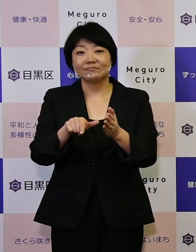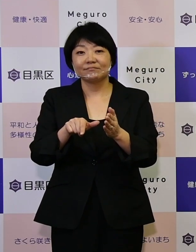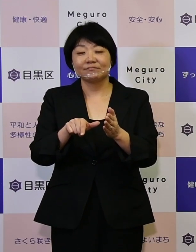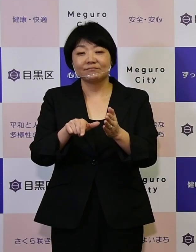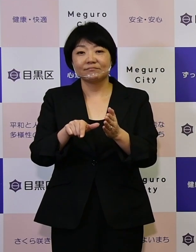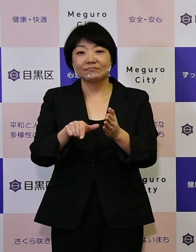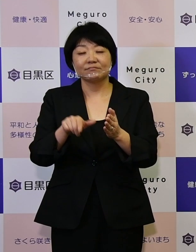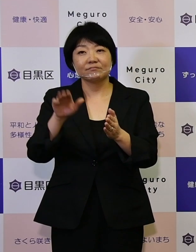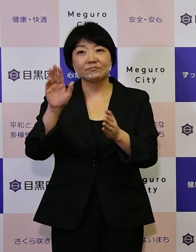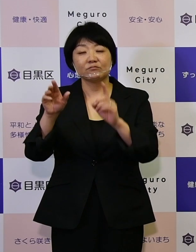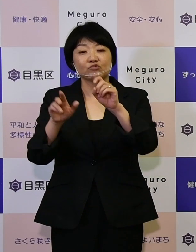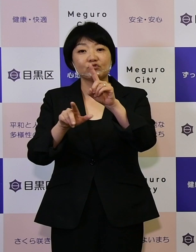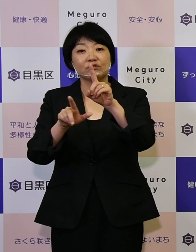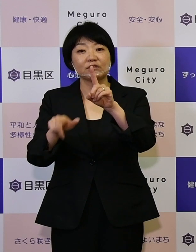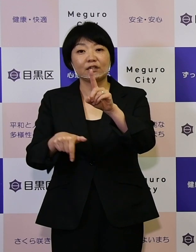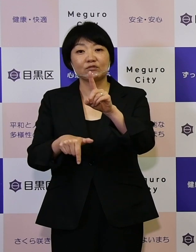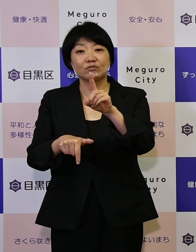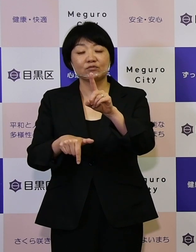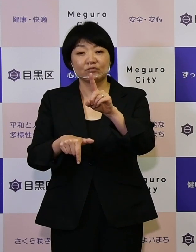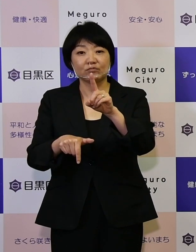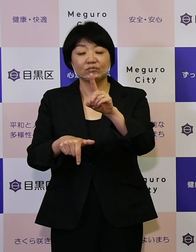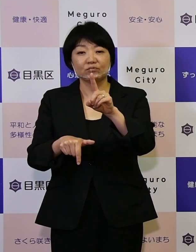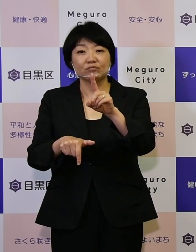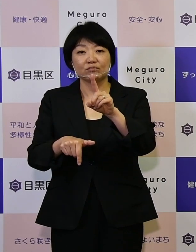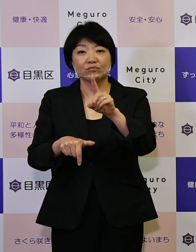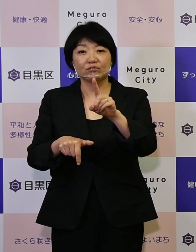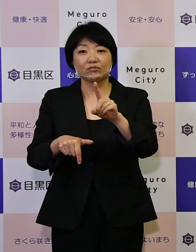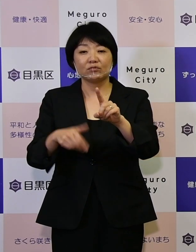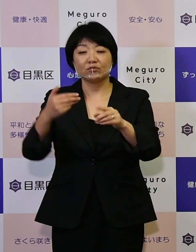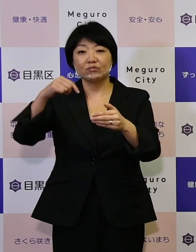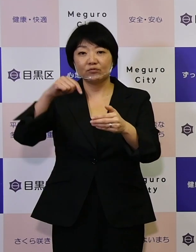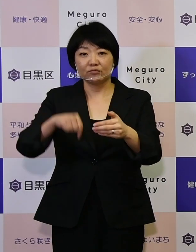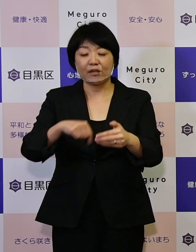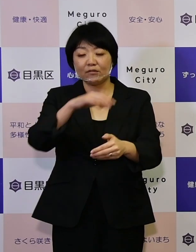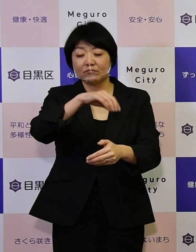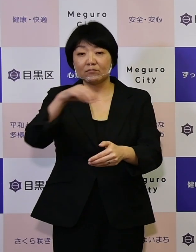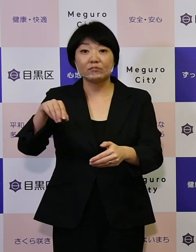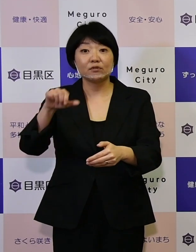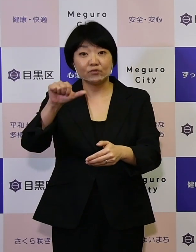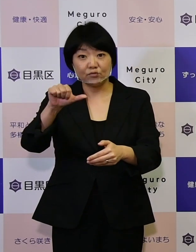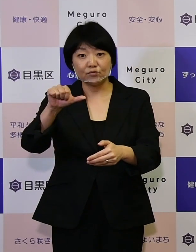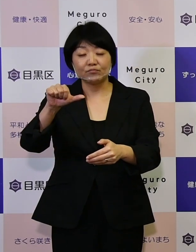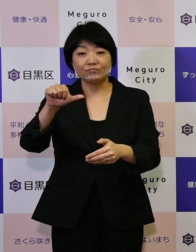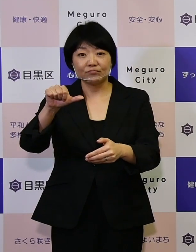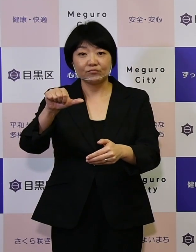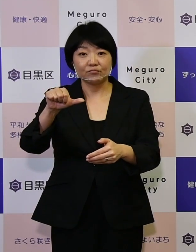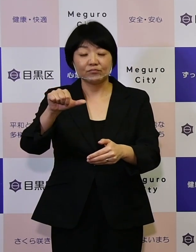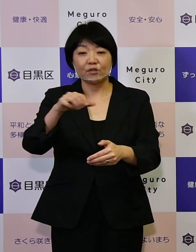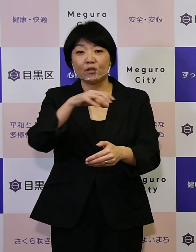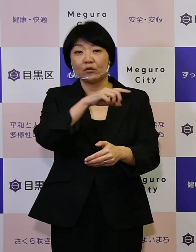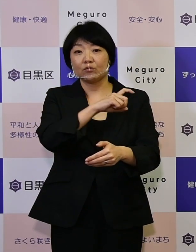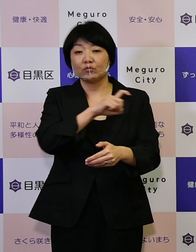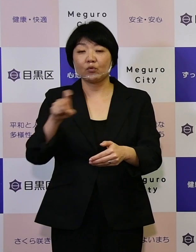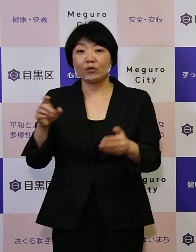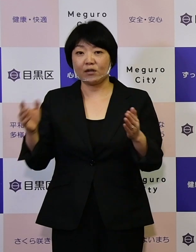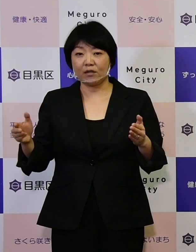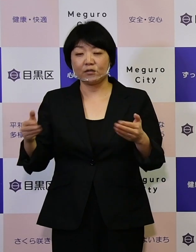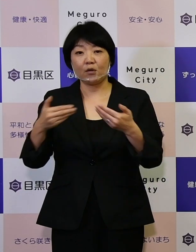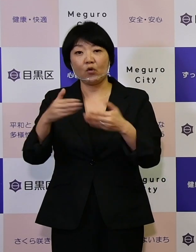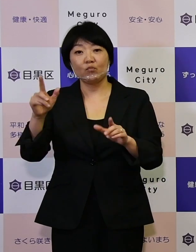今月11月、区内の5つの地区で 10日間にわたってオープンハウス型の